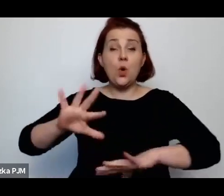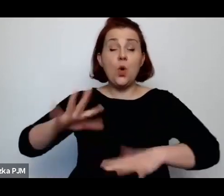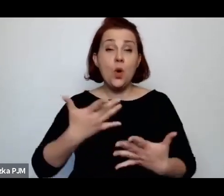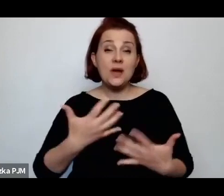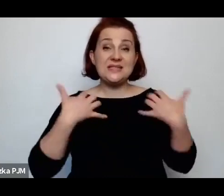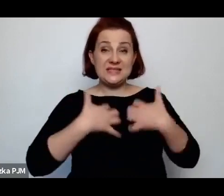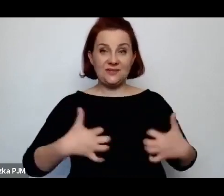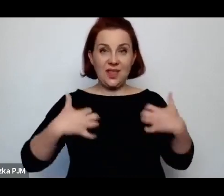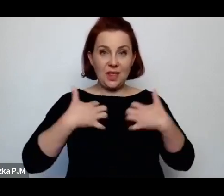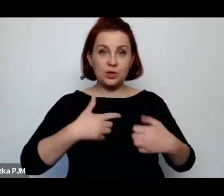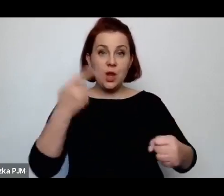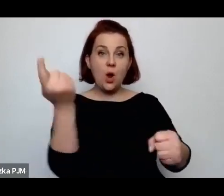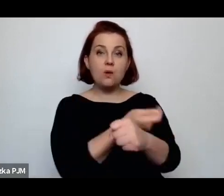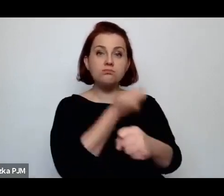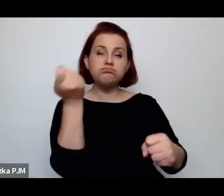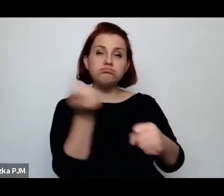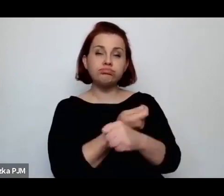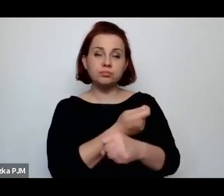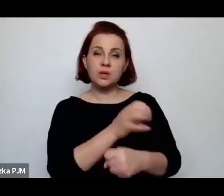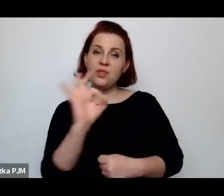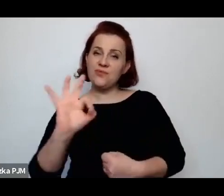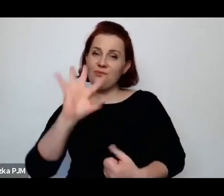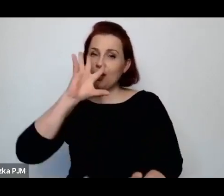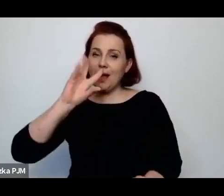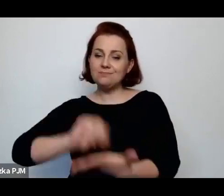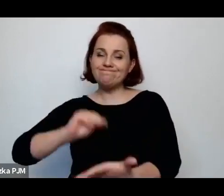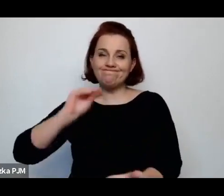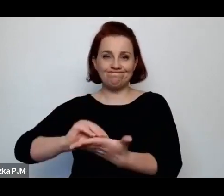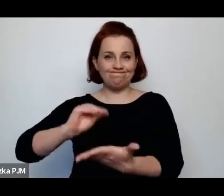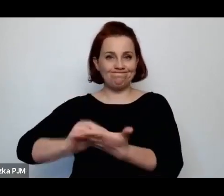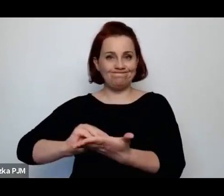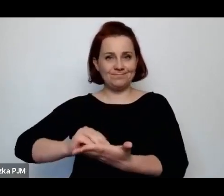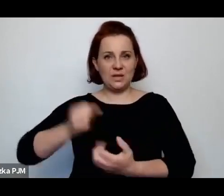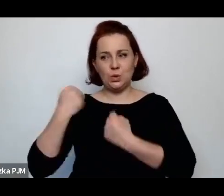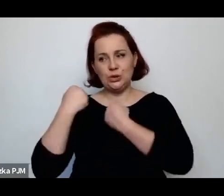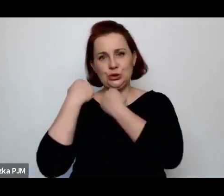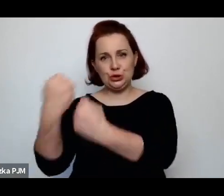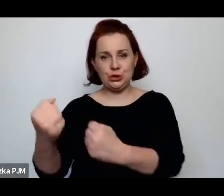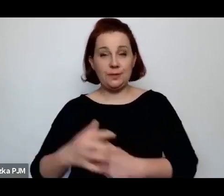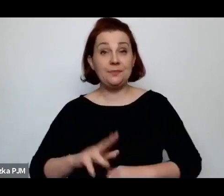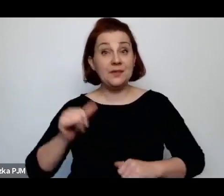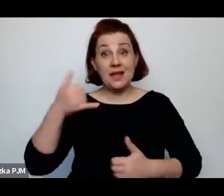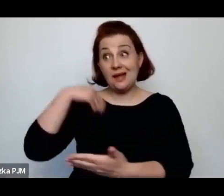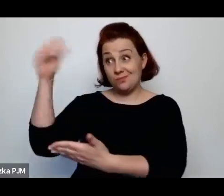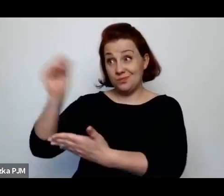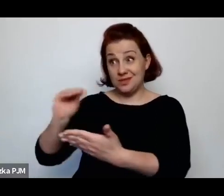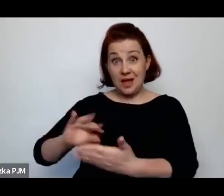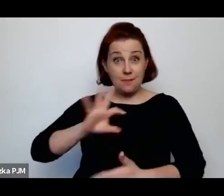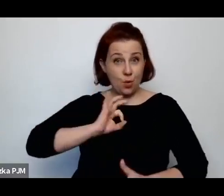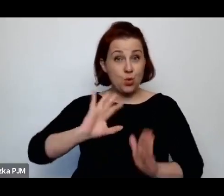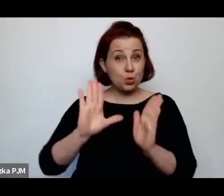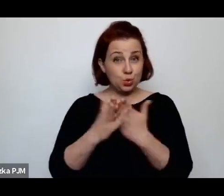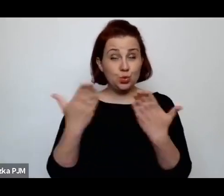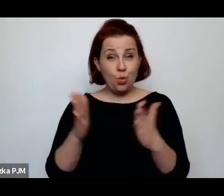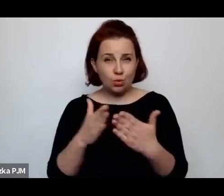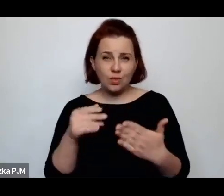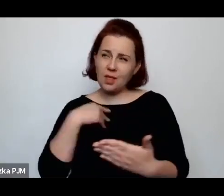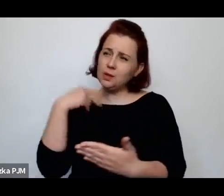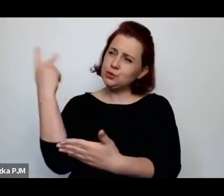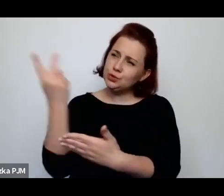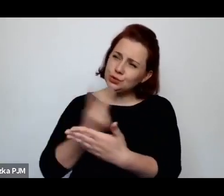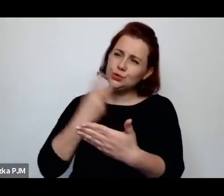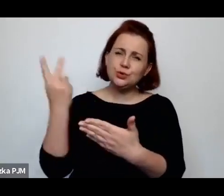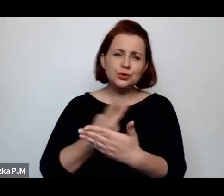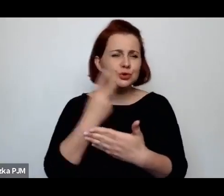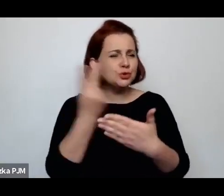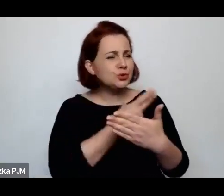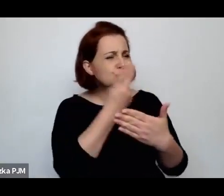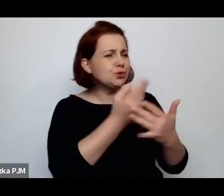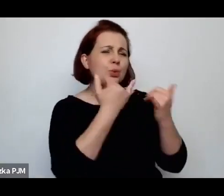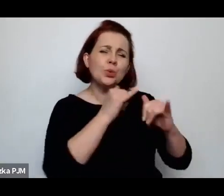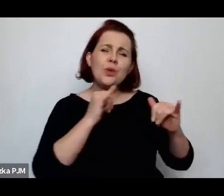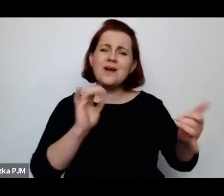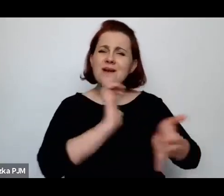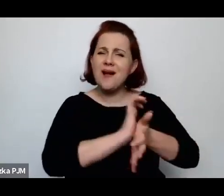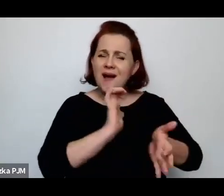Kiedy pisałam tę książkę i tak czytałam, czytałam mnóstwo gazet i reportaży